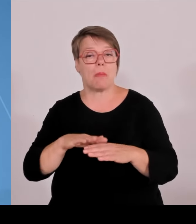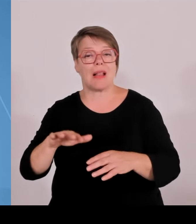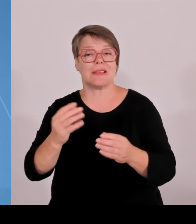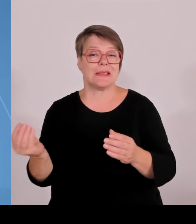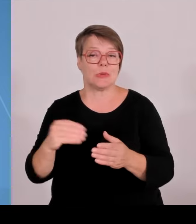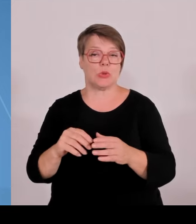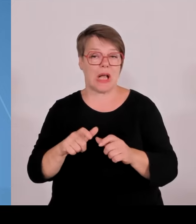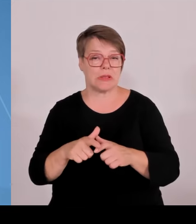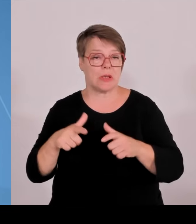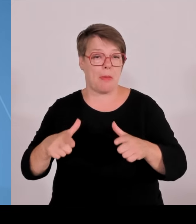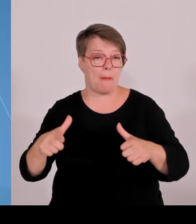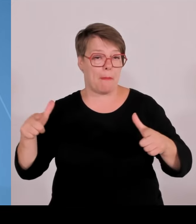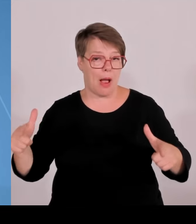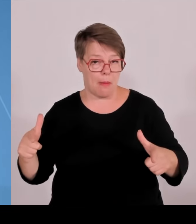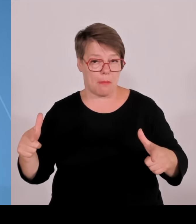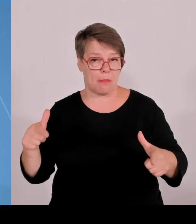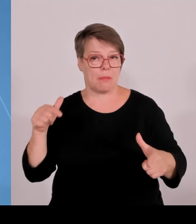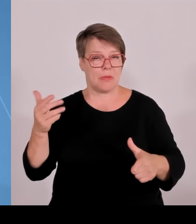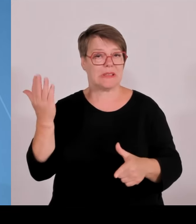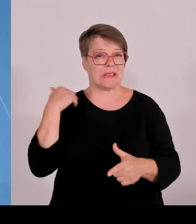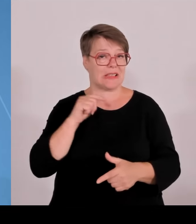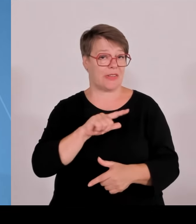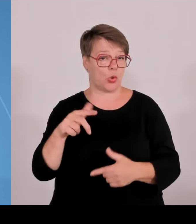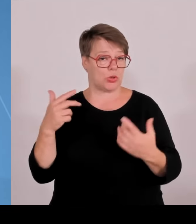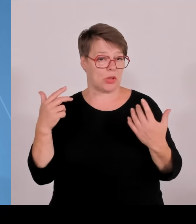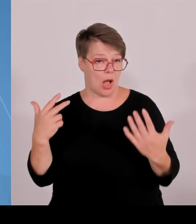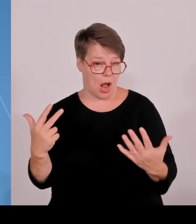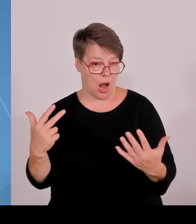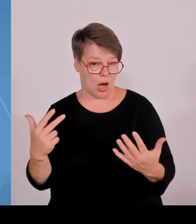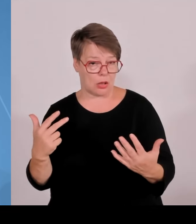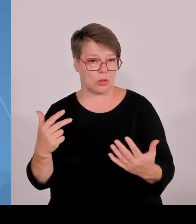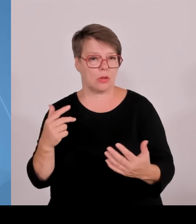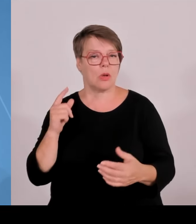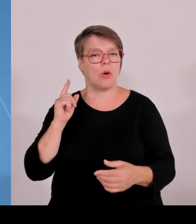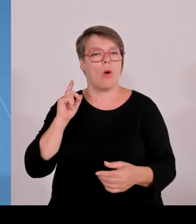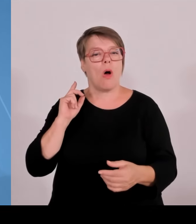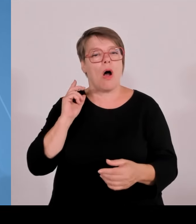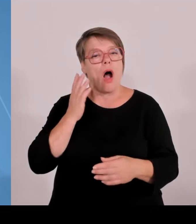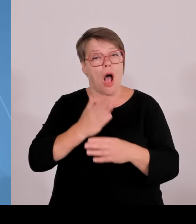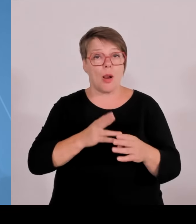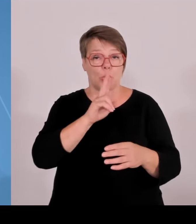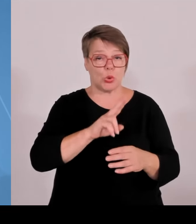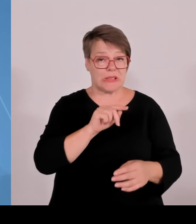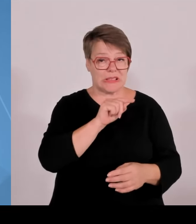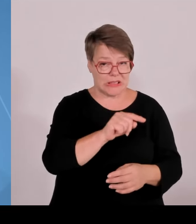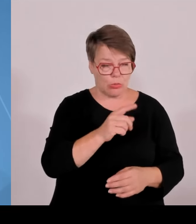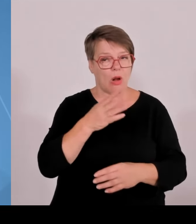7267 im Jahr 2020. Und was mich besonders freut, wir sind in der Professorenschaft auch deutlich